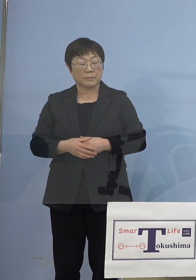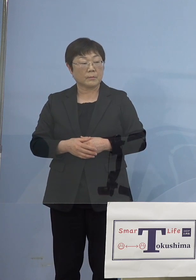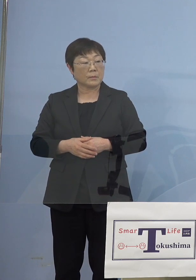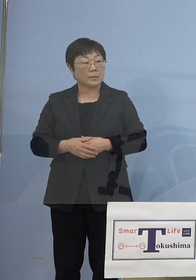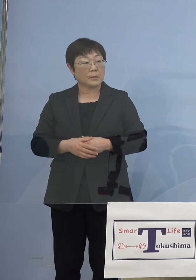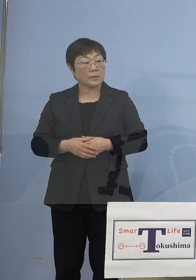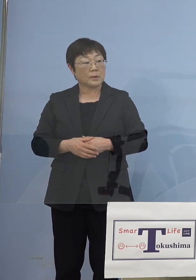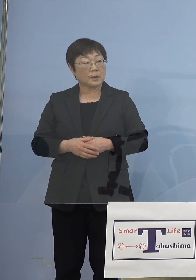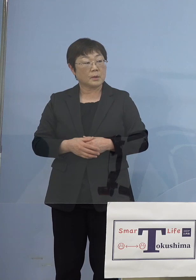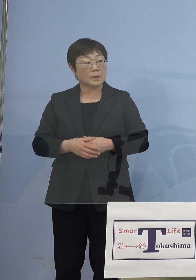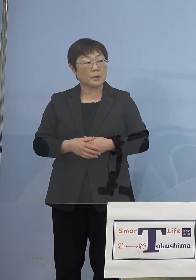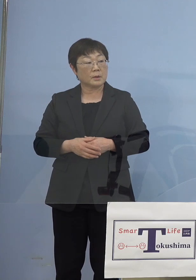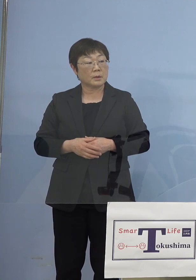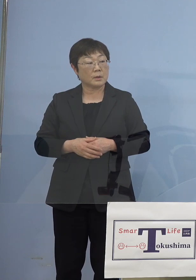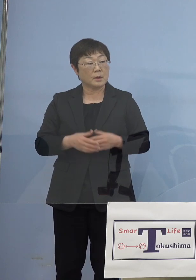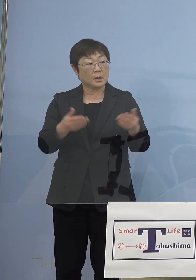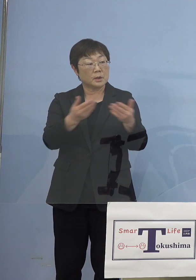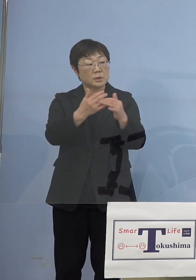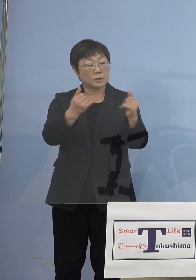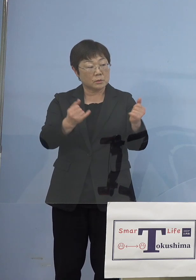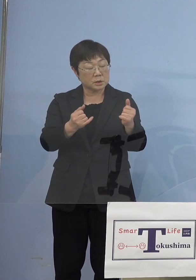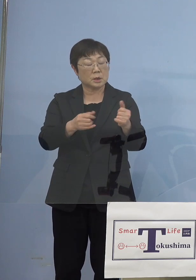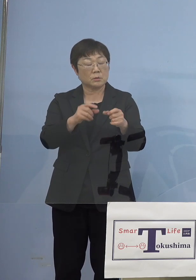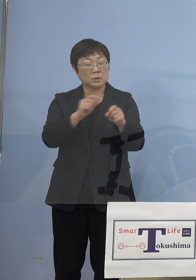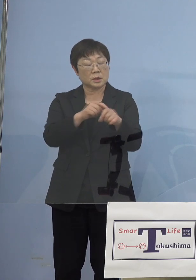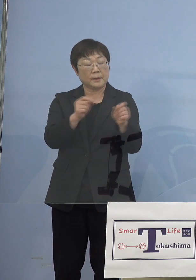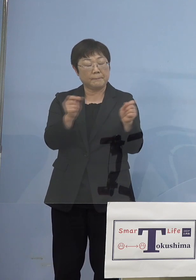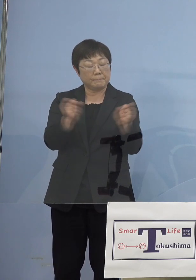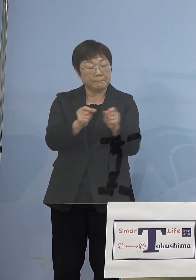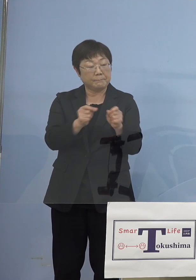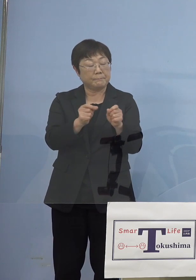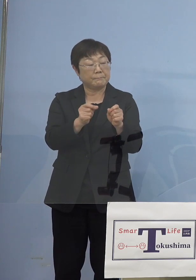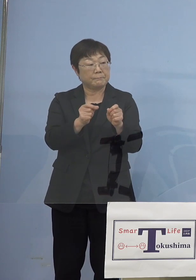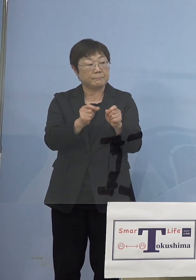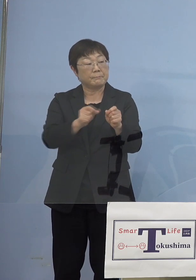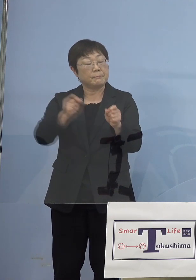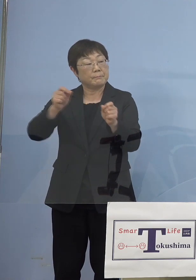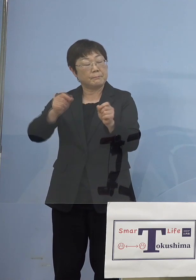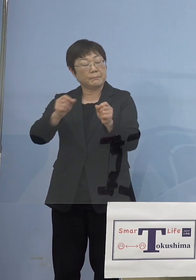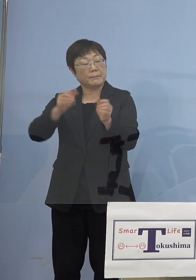やはり前回の延長と同じような 背景の理由なんですけれども